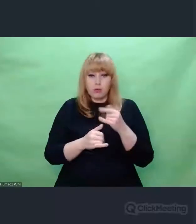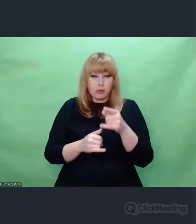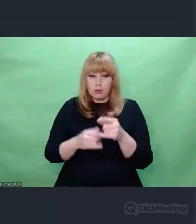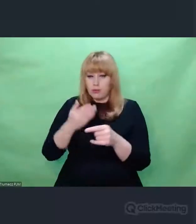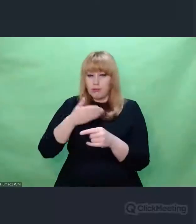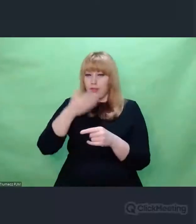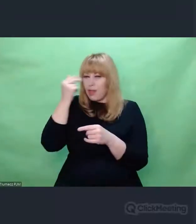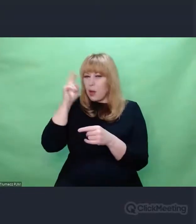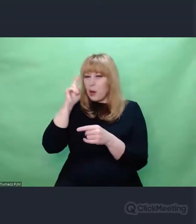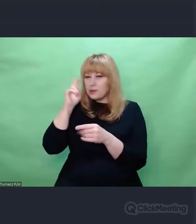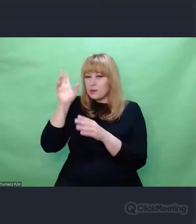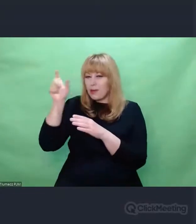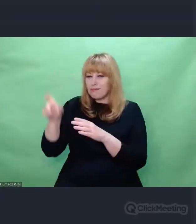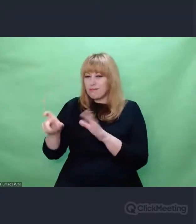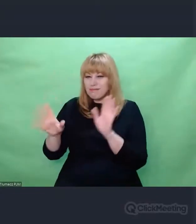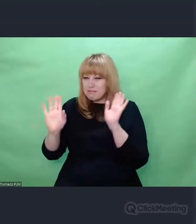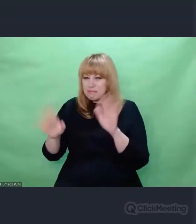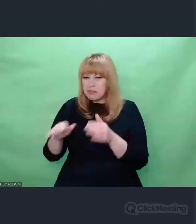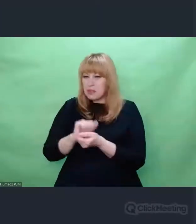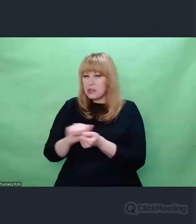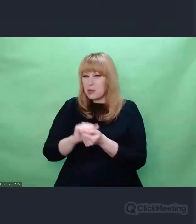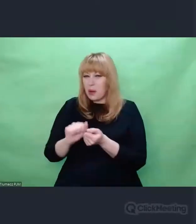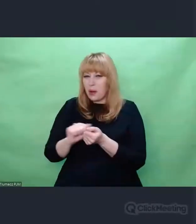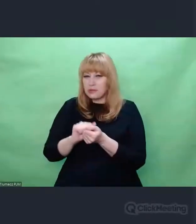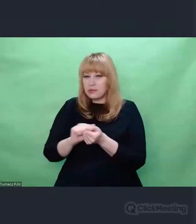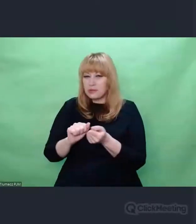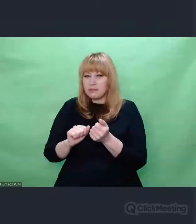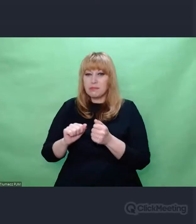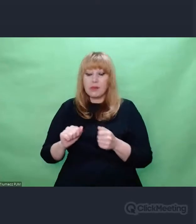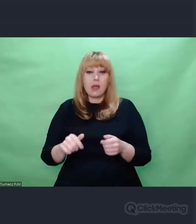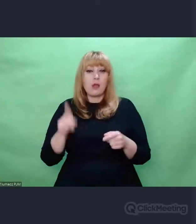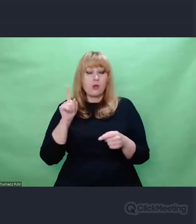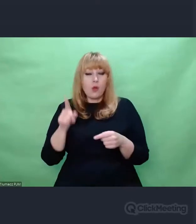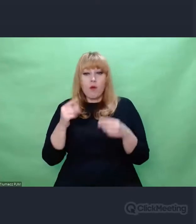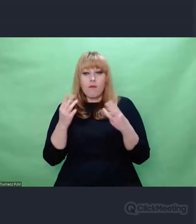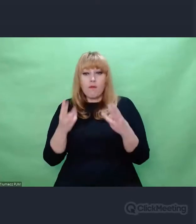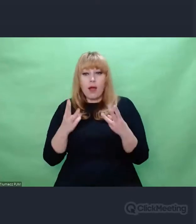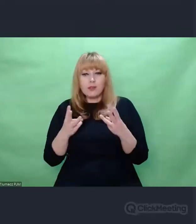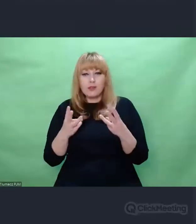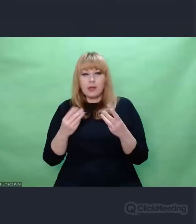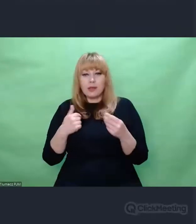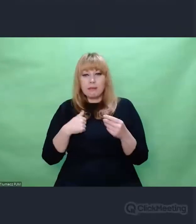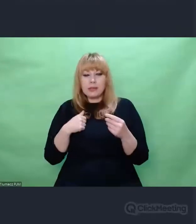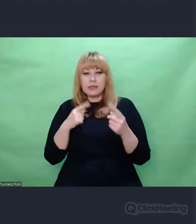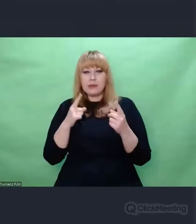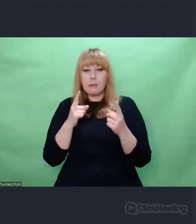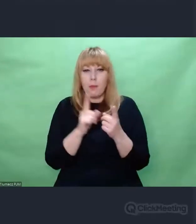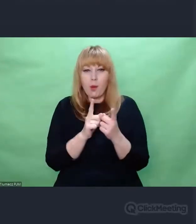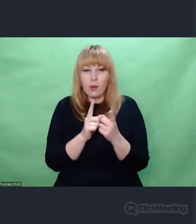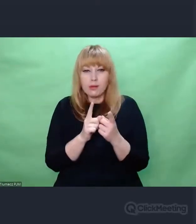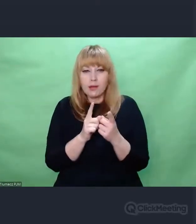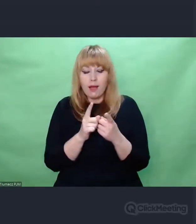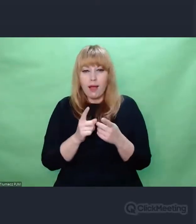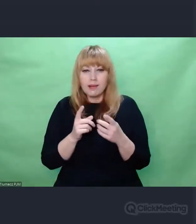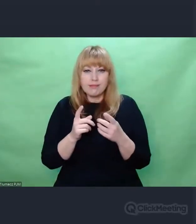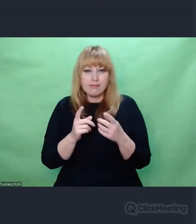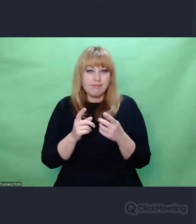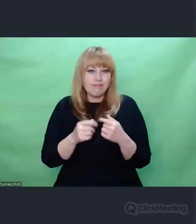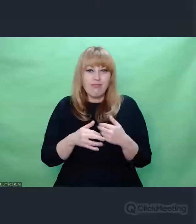Chodzi o gest. Chodzi o to, że my stykamy się z wielością,